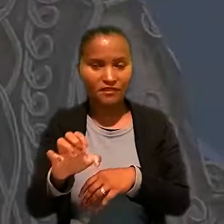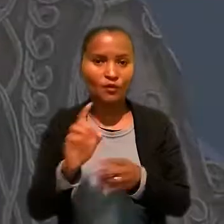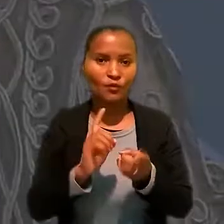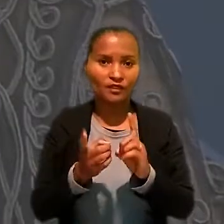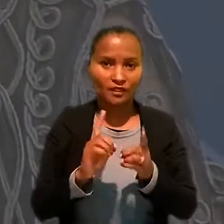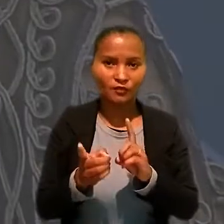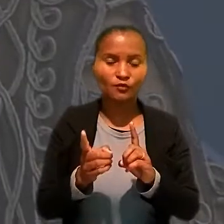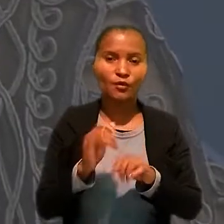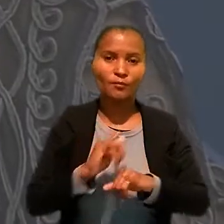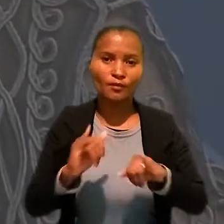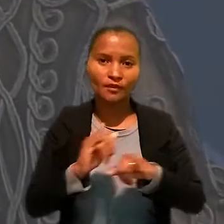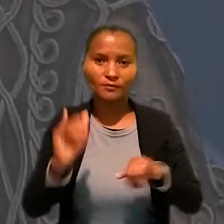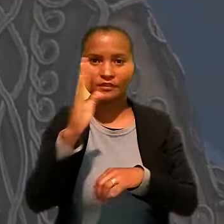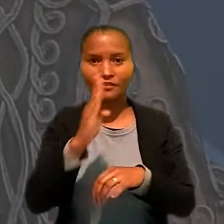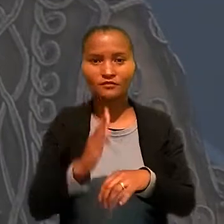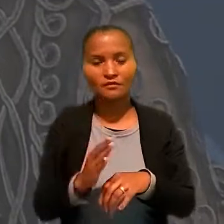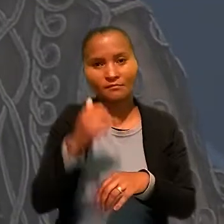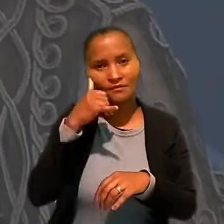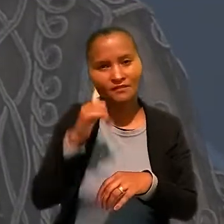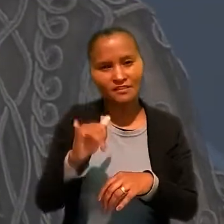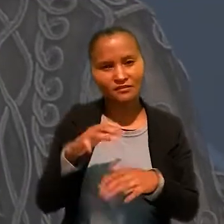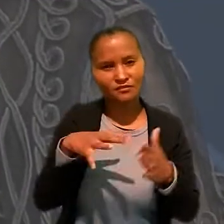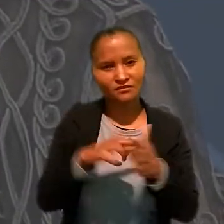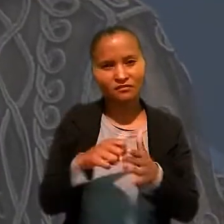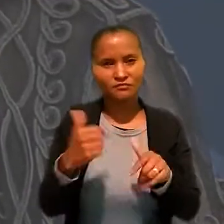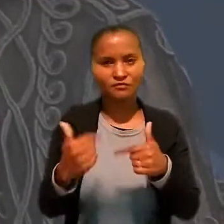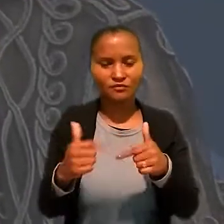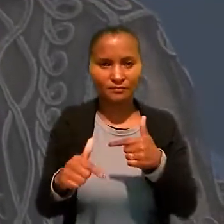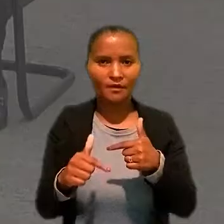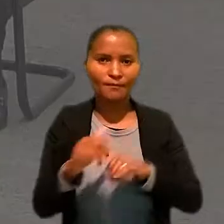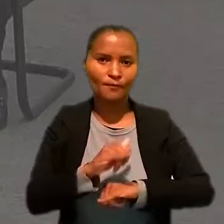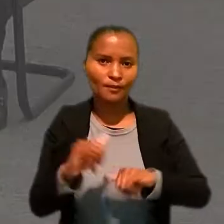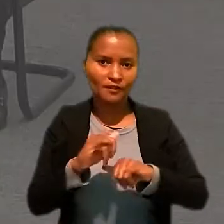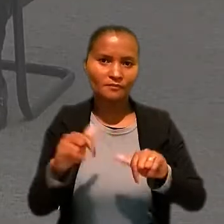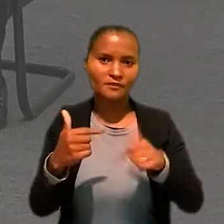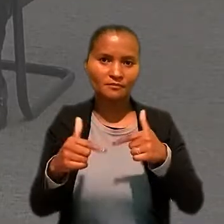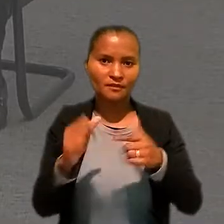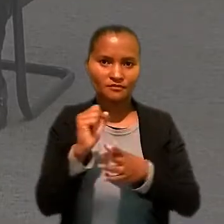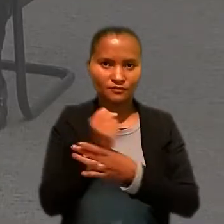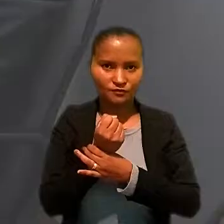coordenadora do Programa Nacional de Prevenção de Acidentes do Trabalho, o Programa Trabalho Seguro.